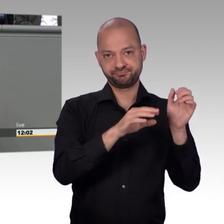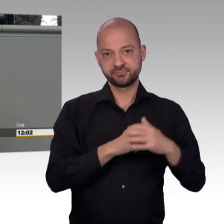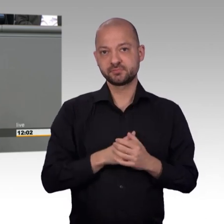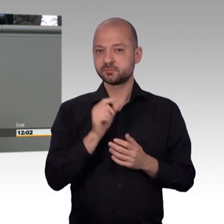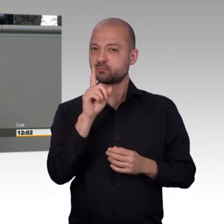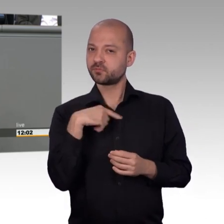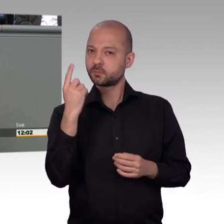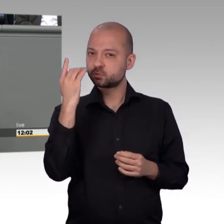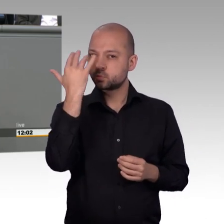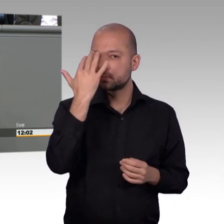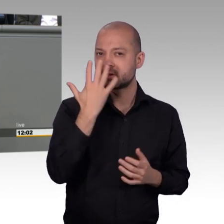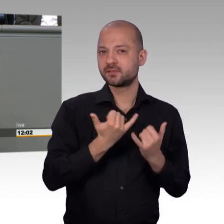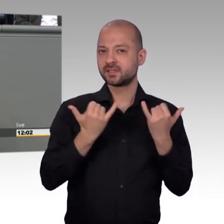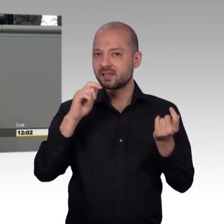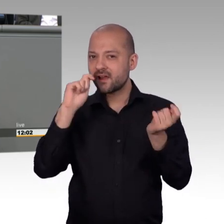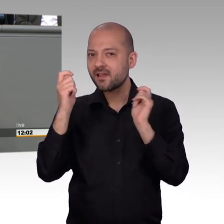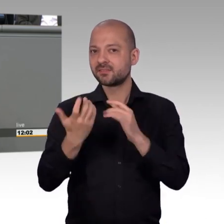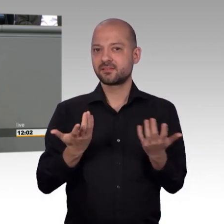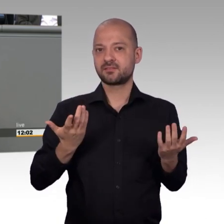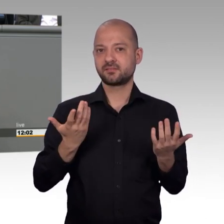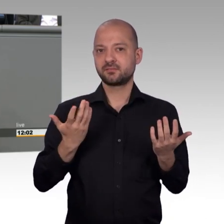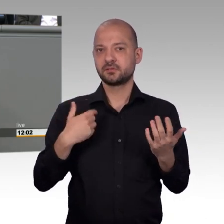was die Leute berührt und das sind nicht die europäischen Außengrenzen.